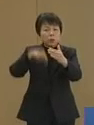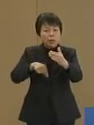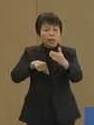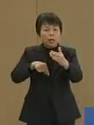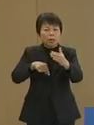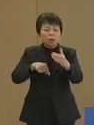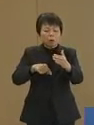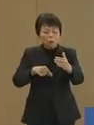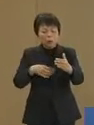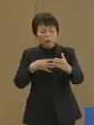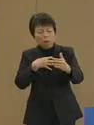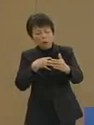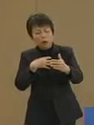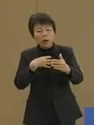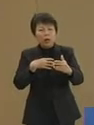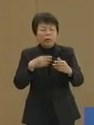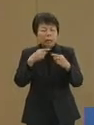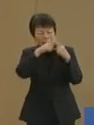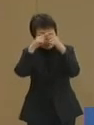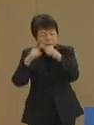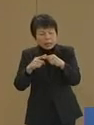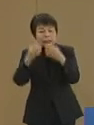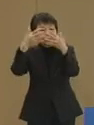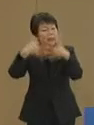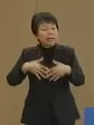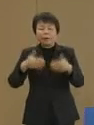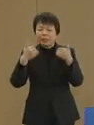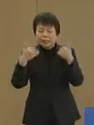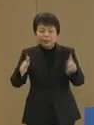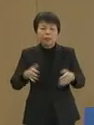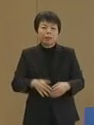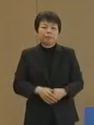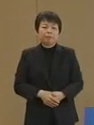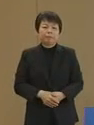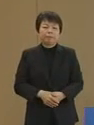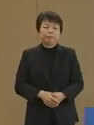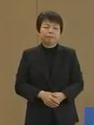怠かで恥ずかしい装置は もういりません